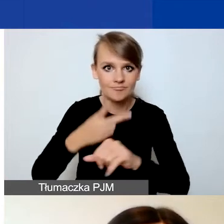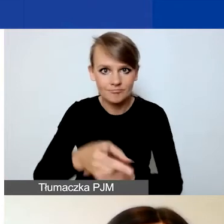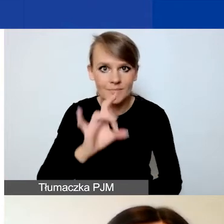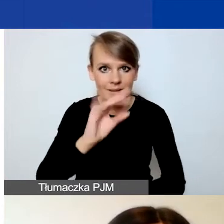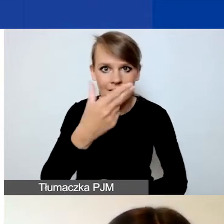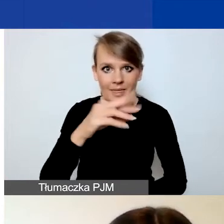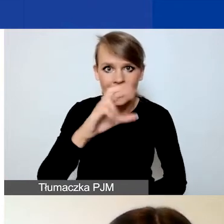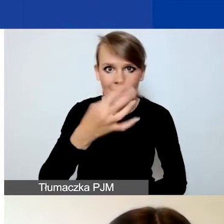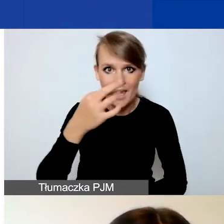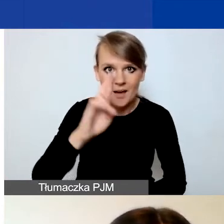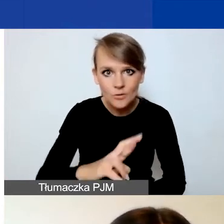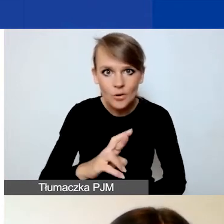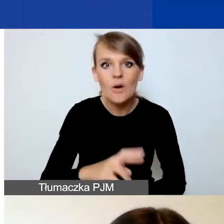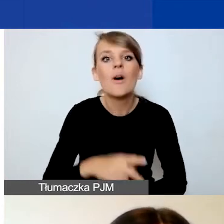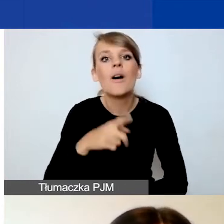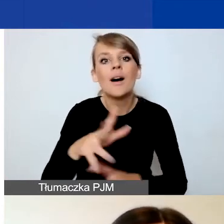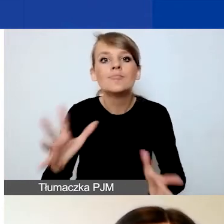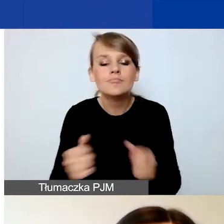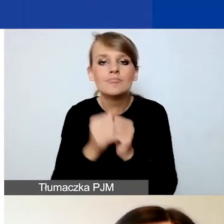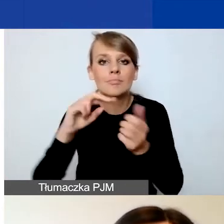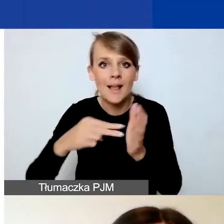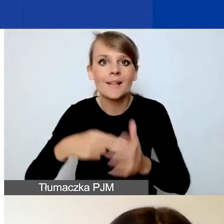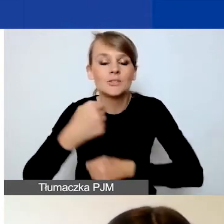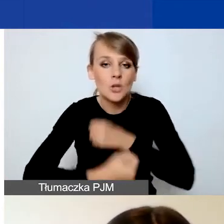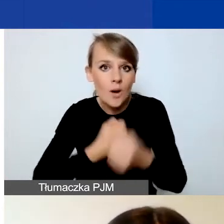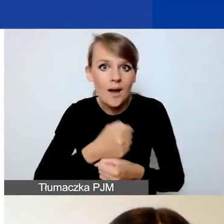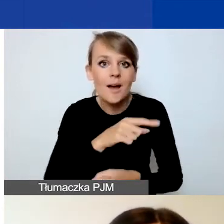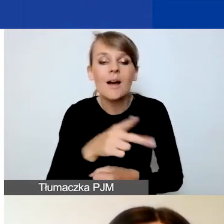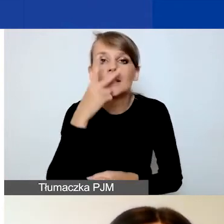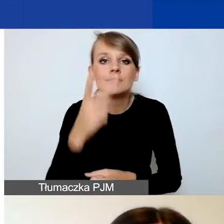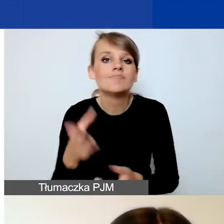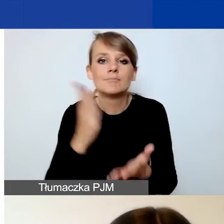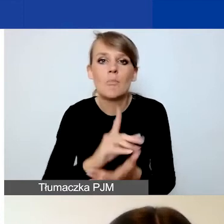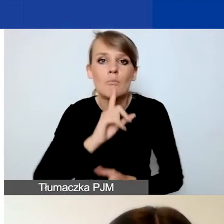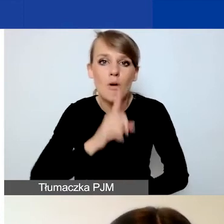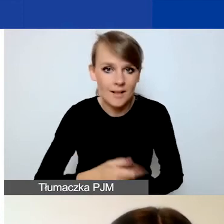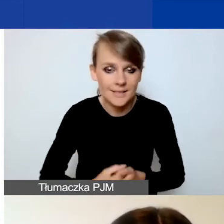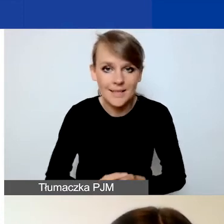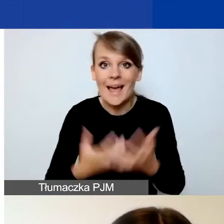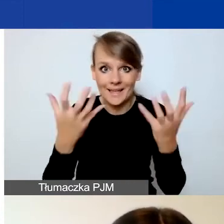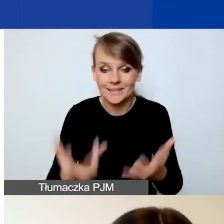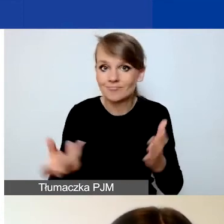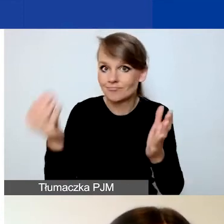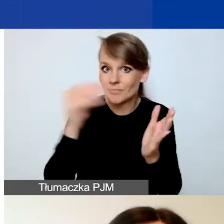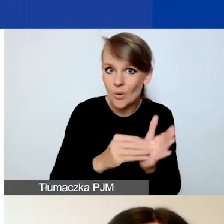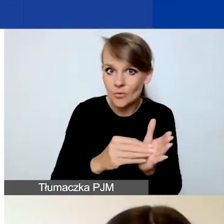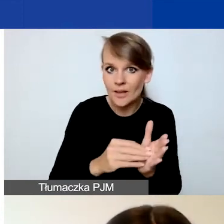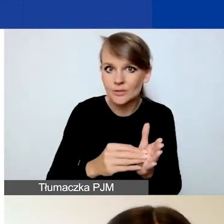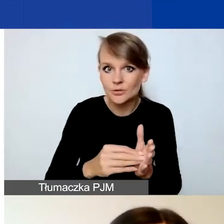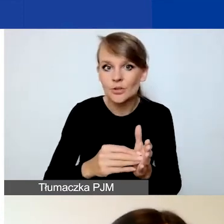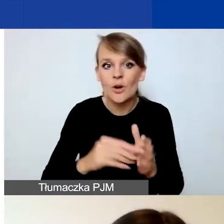i odnajdziecie "Planowane działania", to zobaczycie tylko polecenie. I aby dodać okienka,